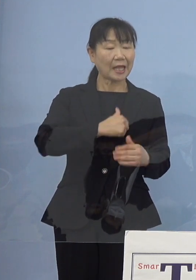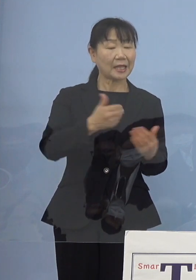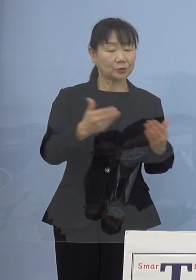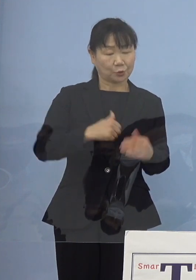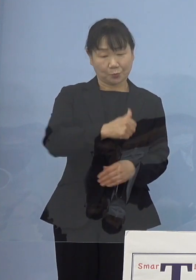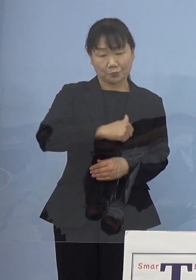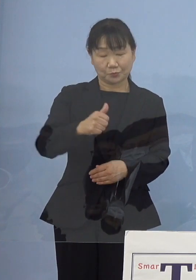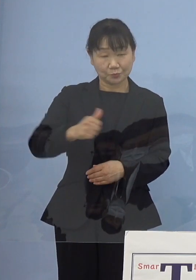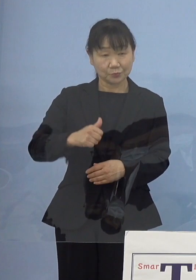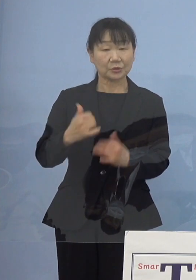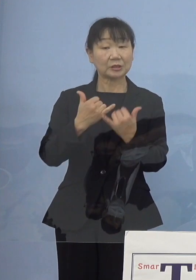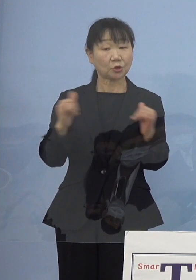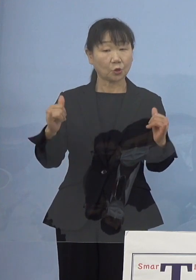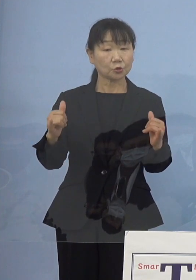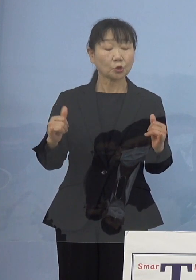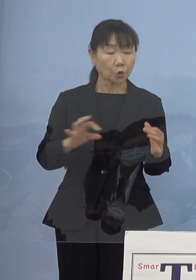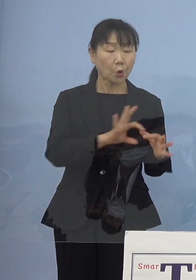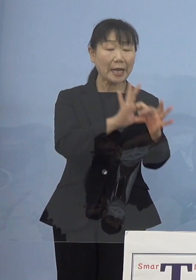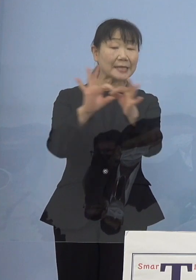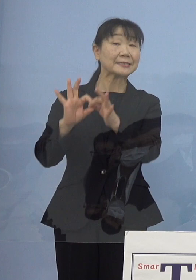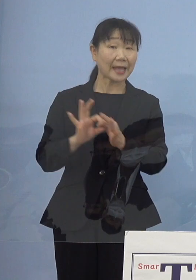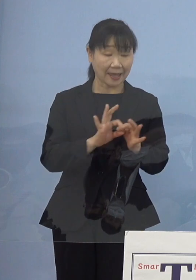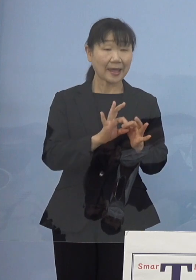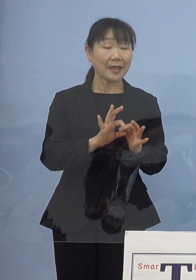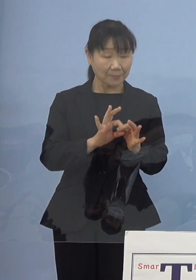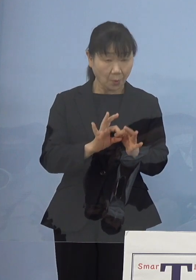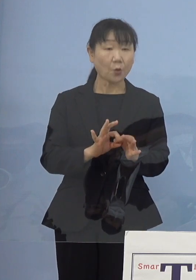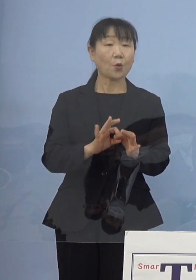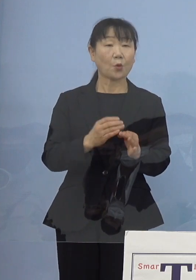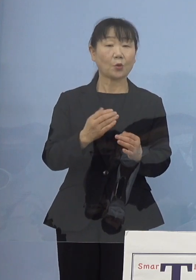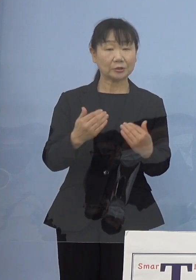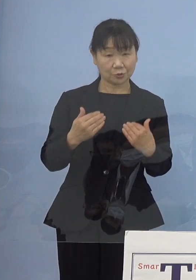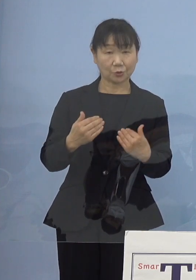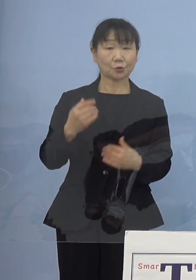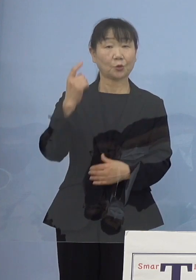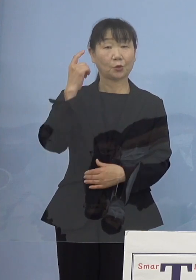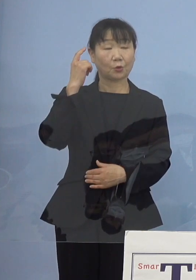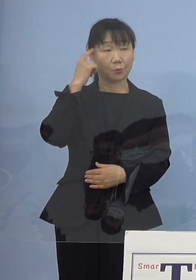こうした皆さん方との 連携ということになるかと思います